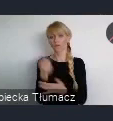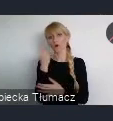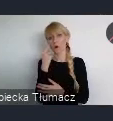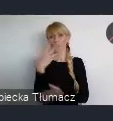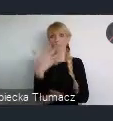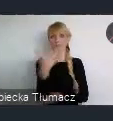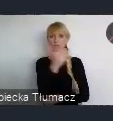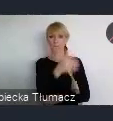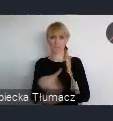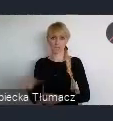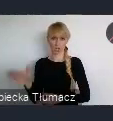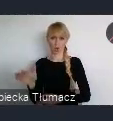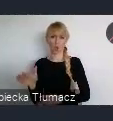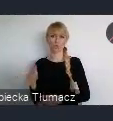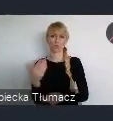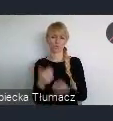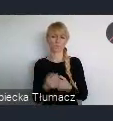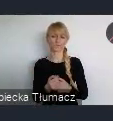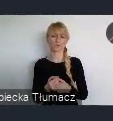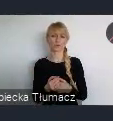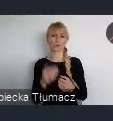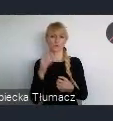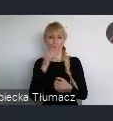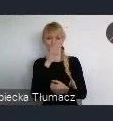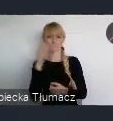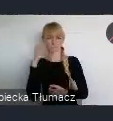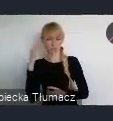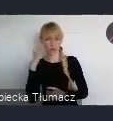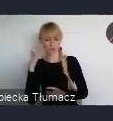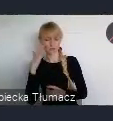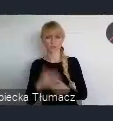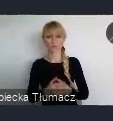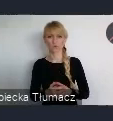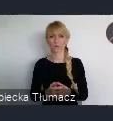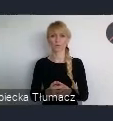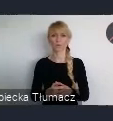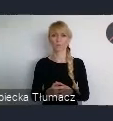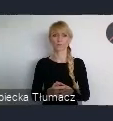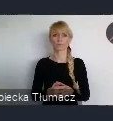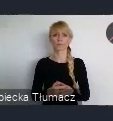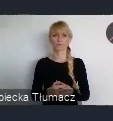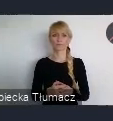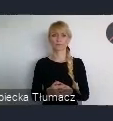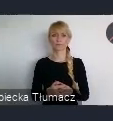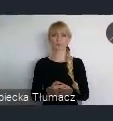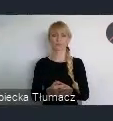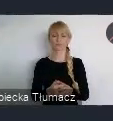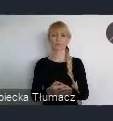no trochę wykraczając poza to, około 5 mln osób, które zamieszkują ten obszar.